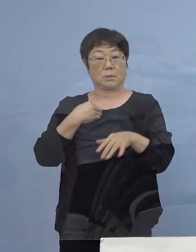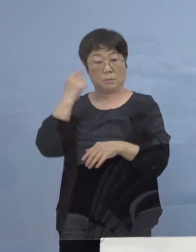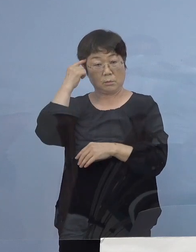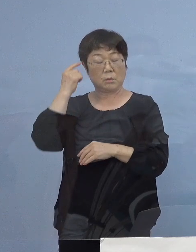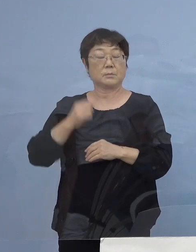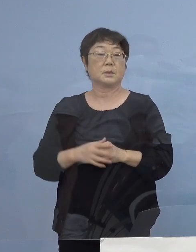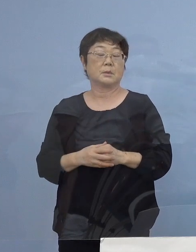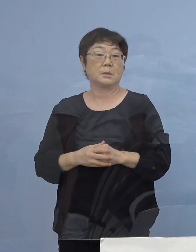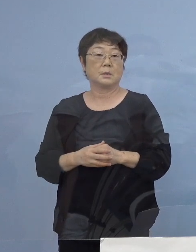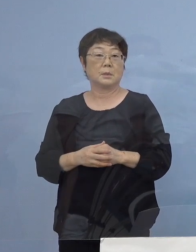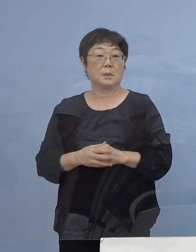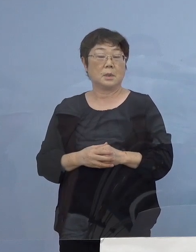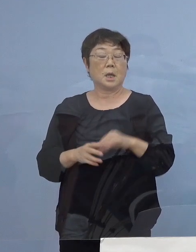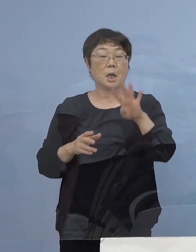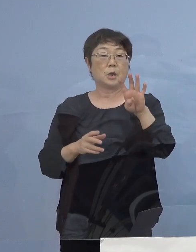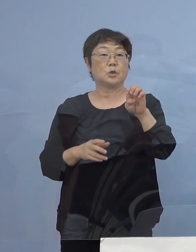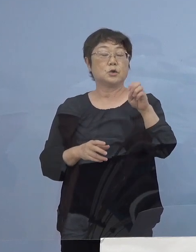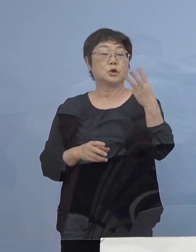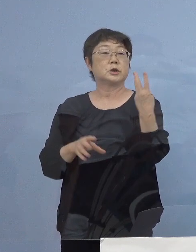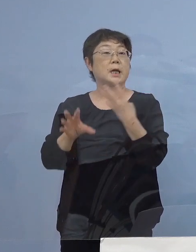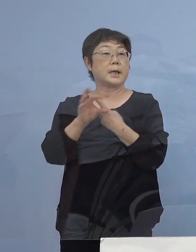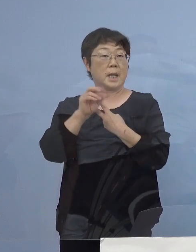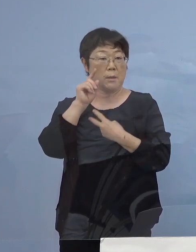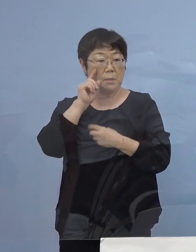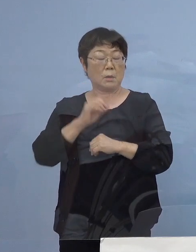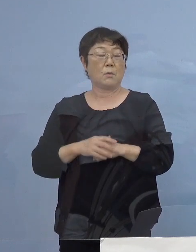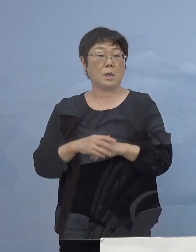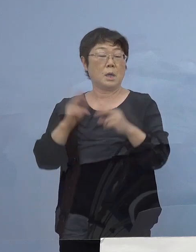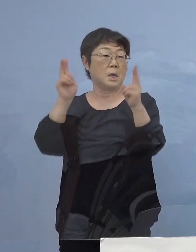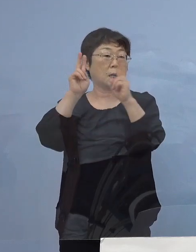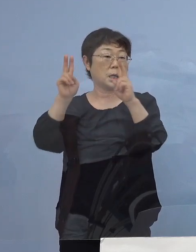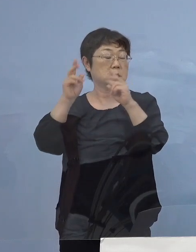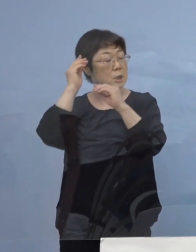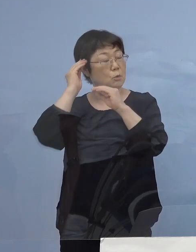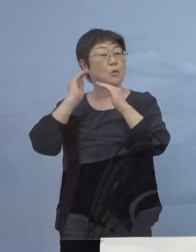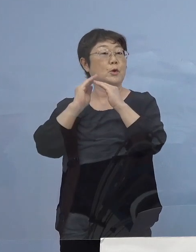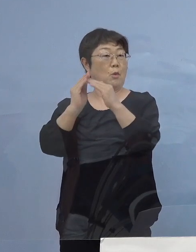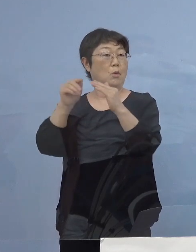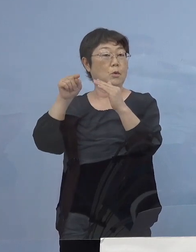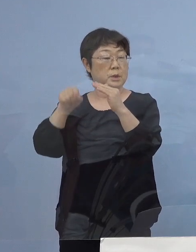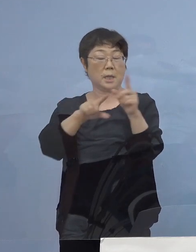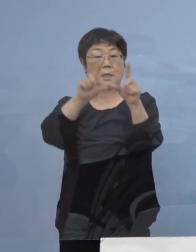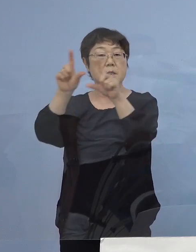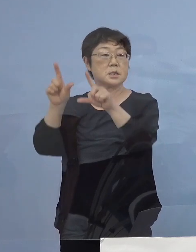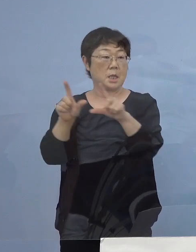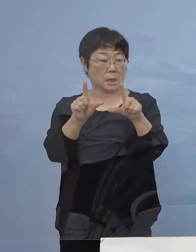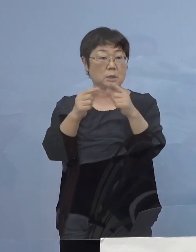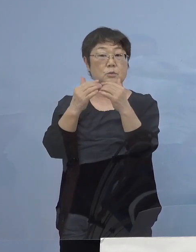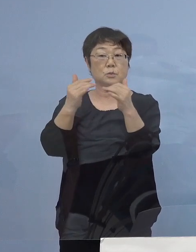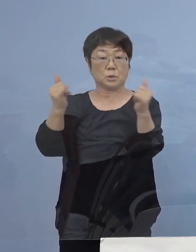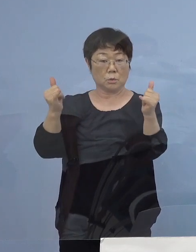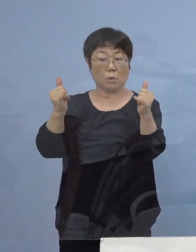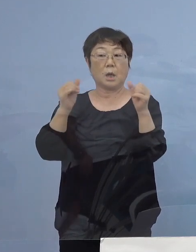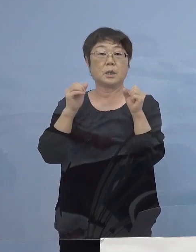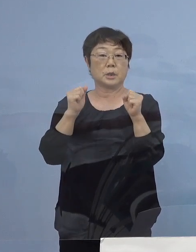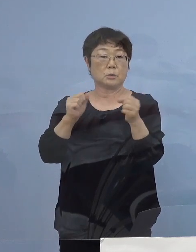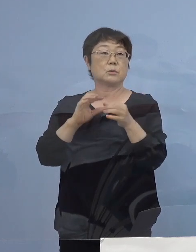次に43例目こちらは会社の寮で 生活をしている方が おられることから